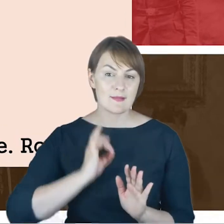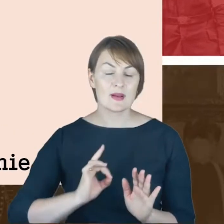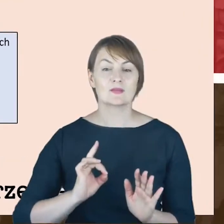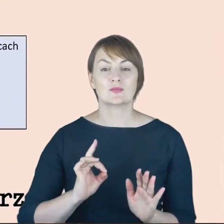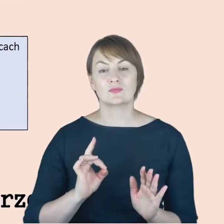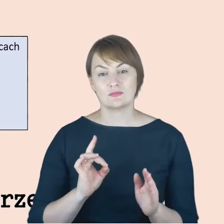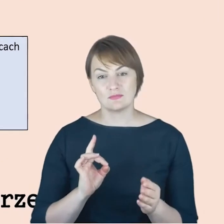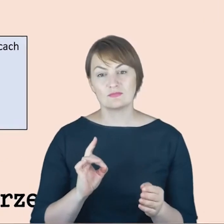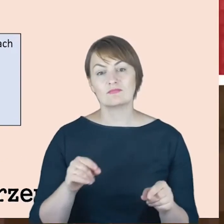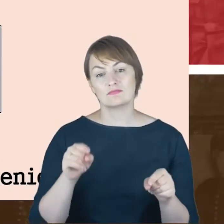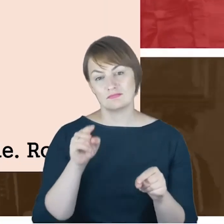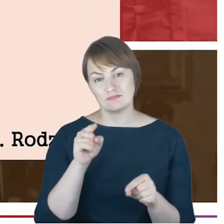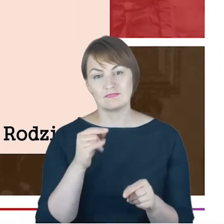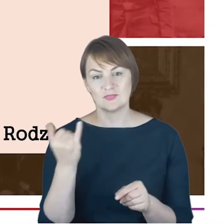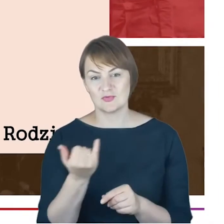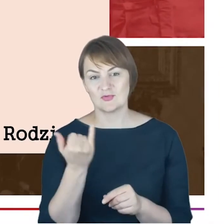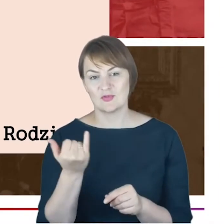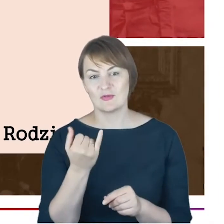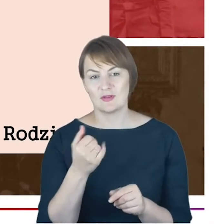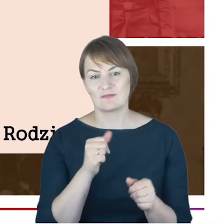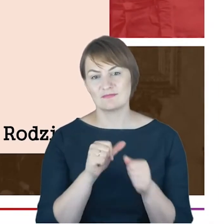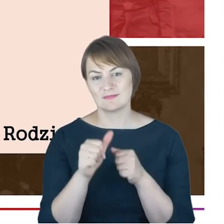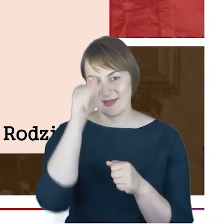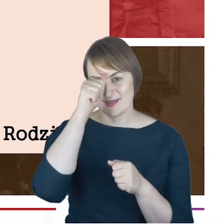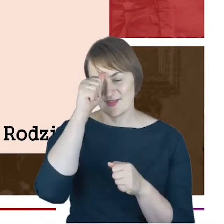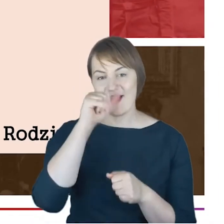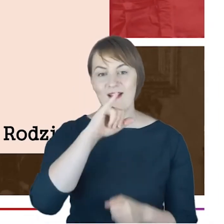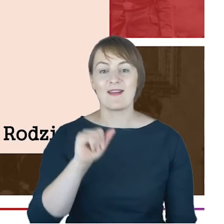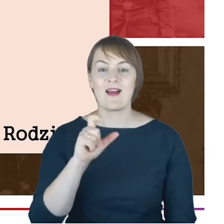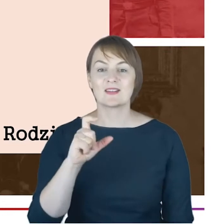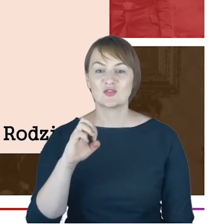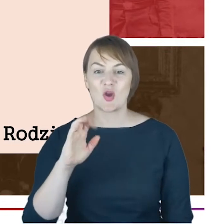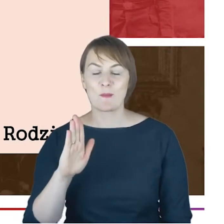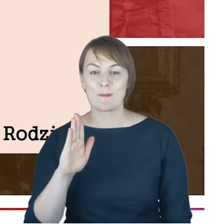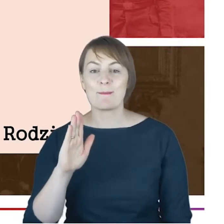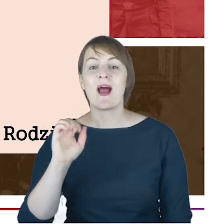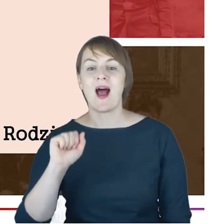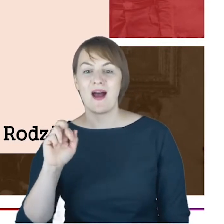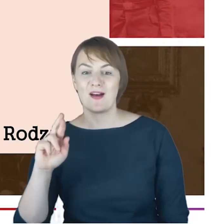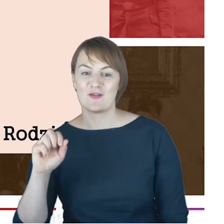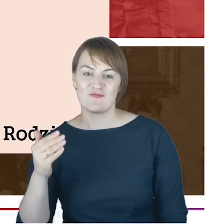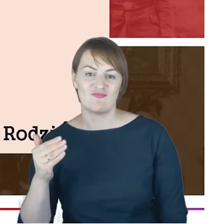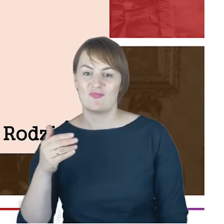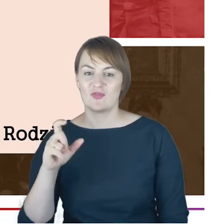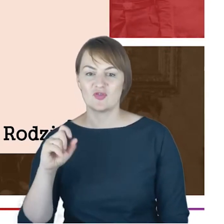i tam się za każdym razem pojawia jako jako Jacob Aron Cohn. Później, to drugie imię już żadnych innych dokumentach, do których dotarła